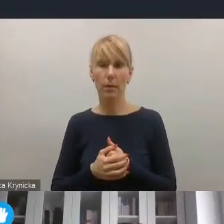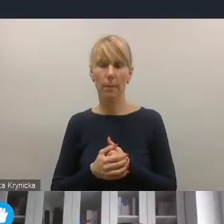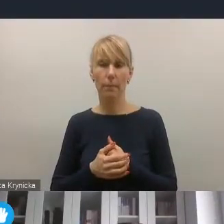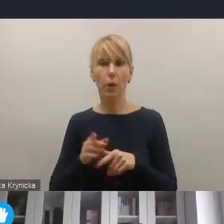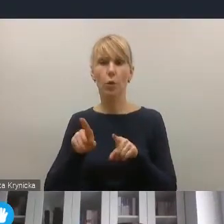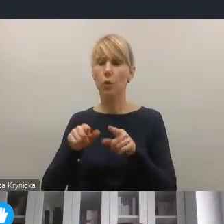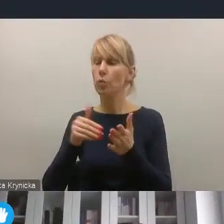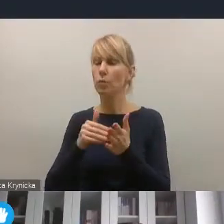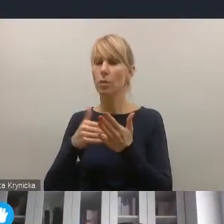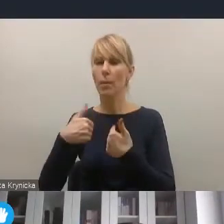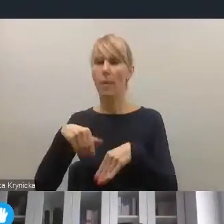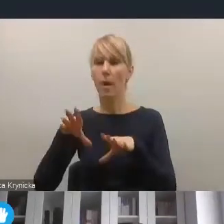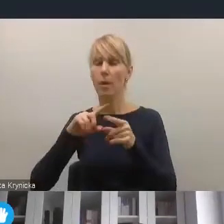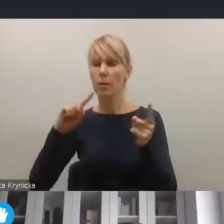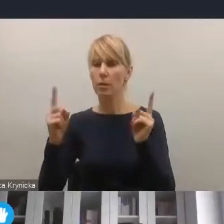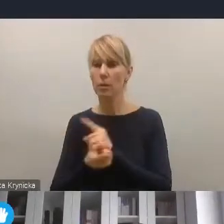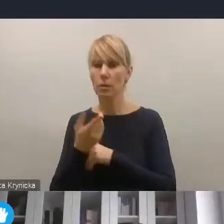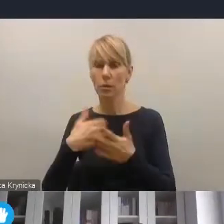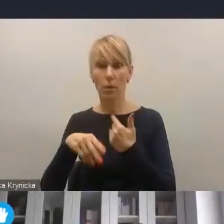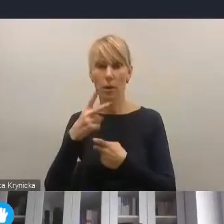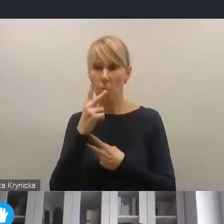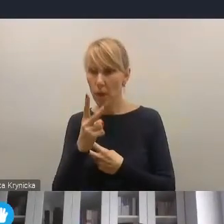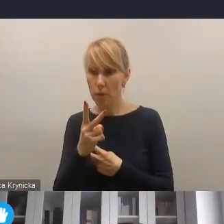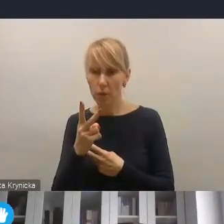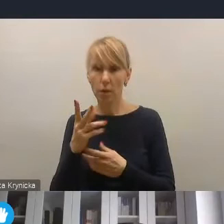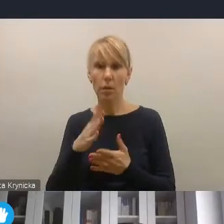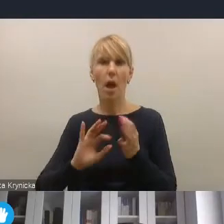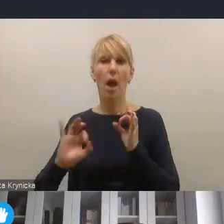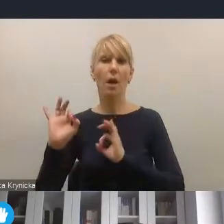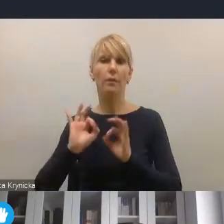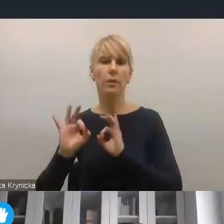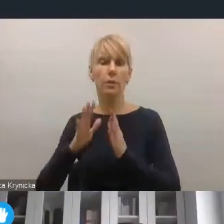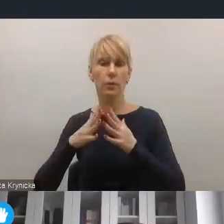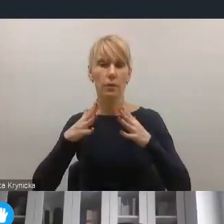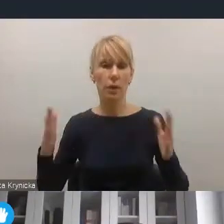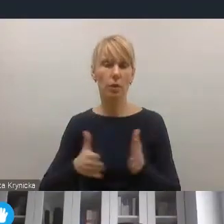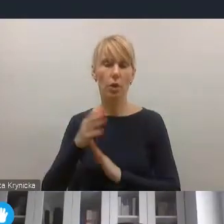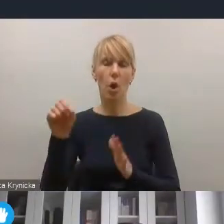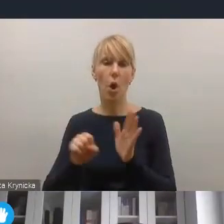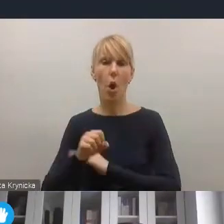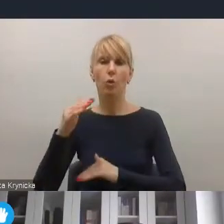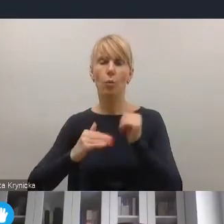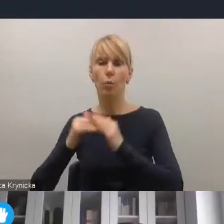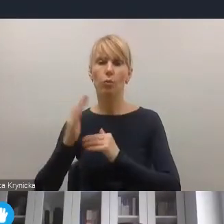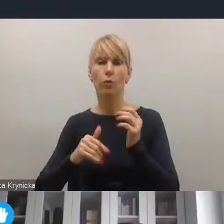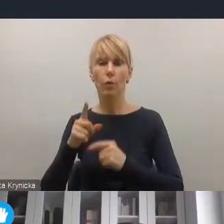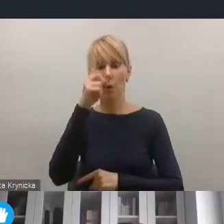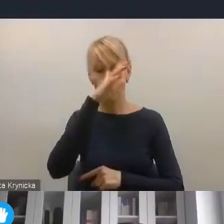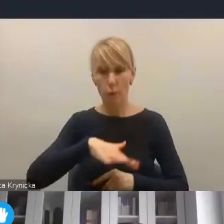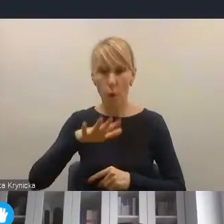w otoczeniu społeczno-gospodarczym, czyli patrzenia na rewitalizację w szerszym kontekście odbudowy społeczno-gospodarczej po pandemii.